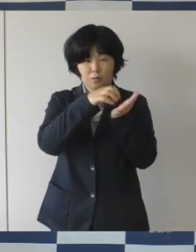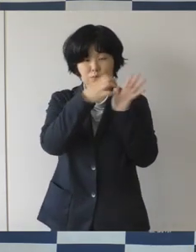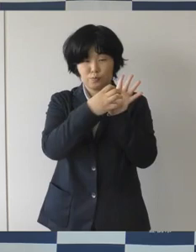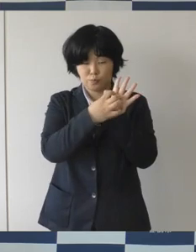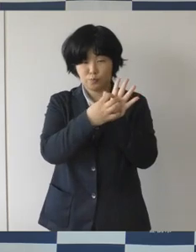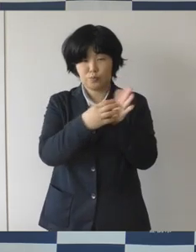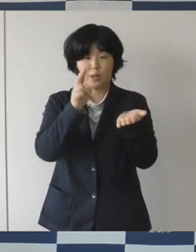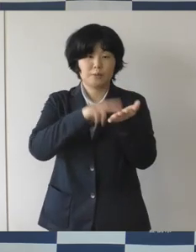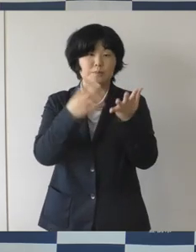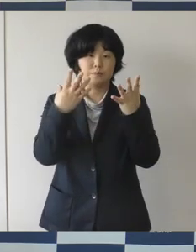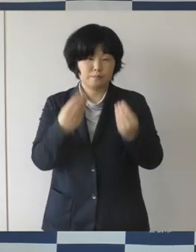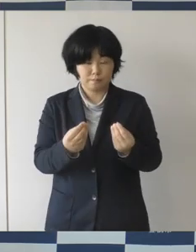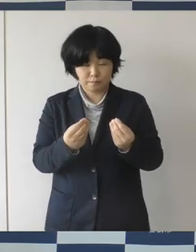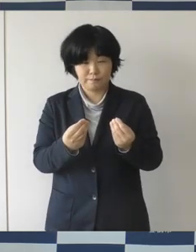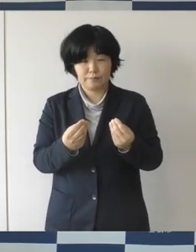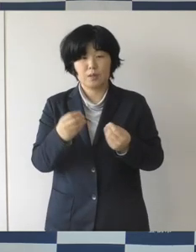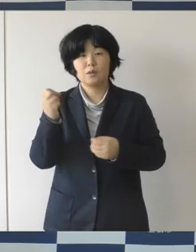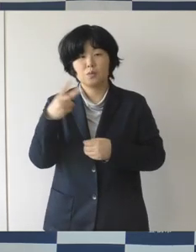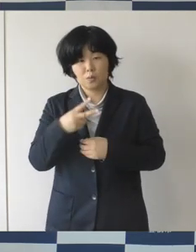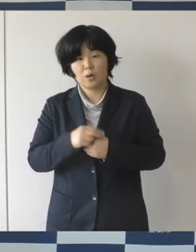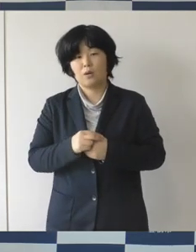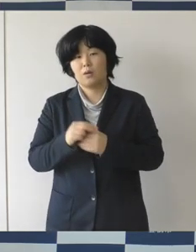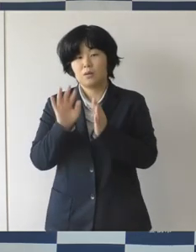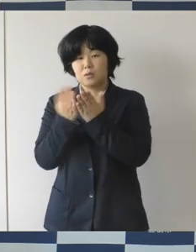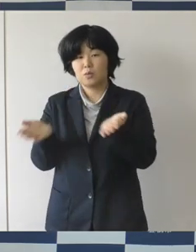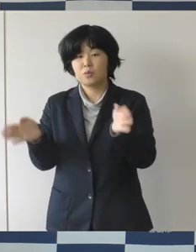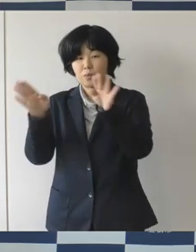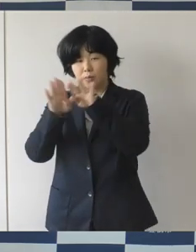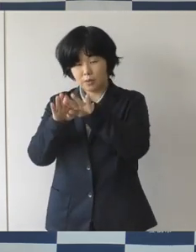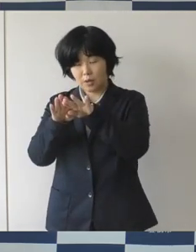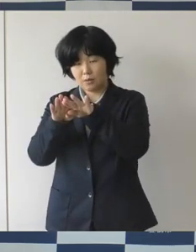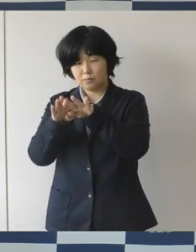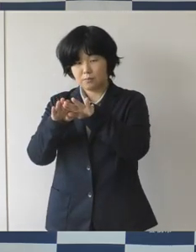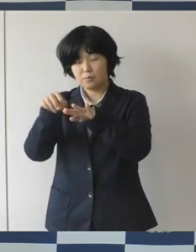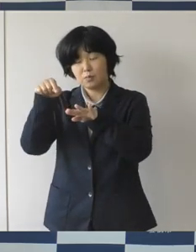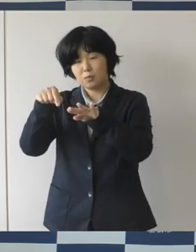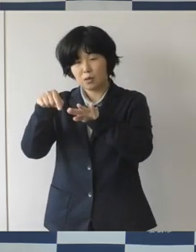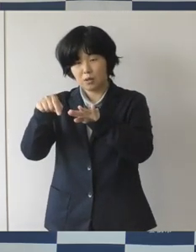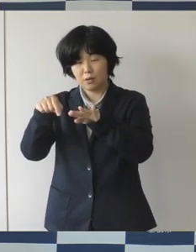それから図書館がこんなふうになるといいねというようなことを